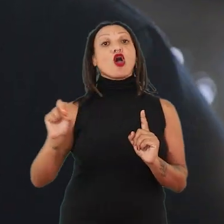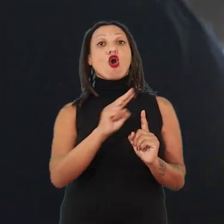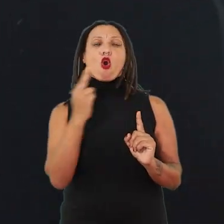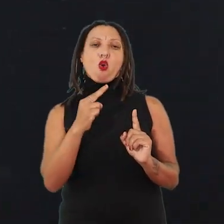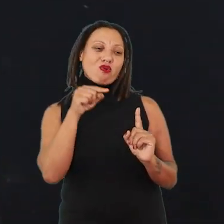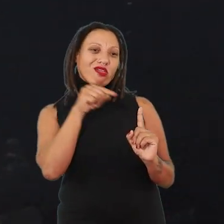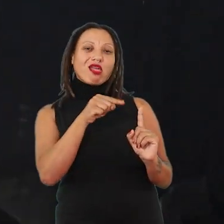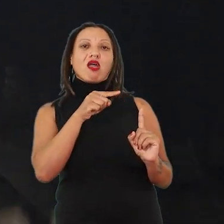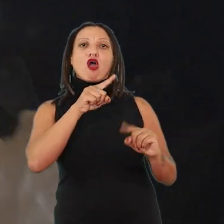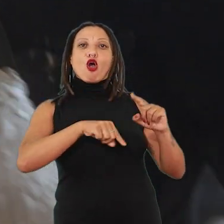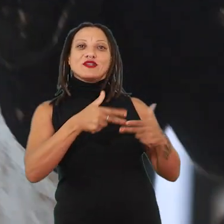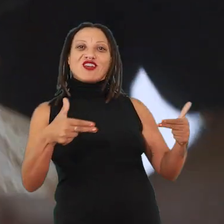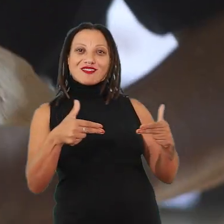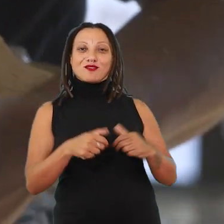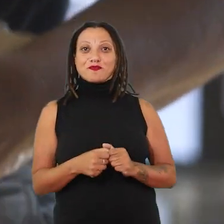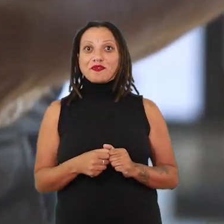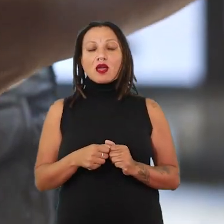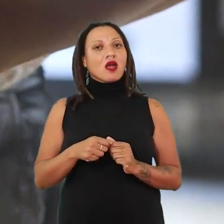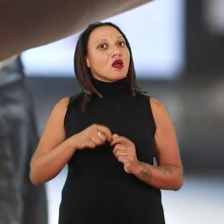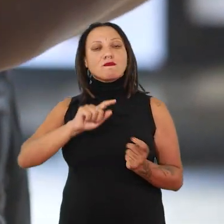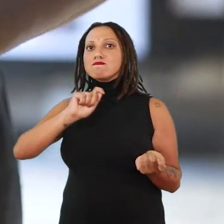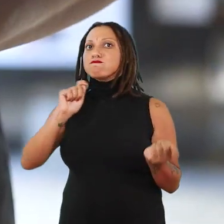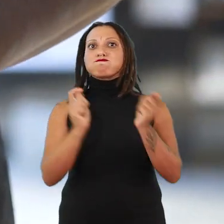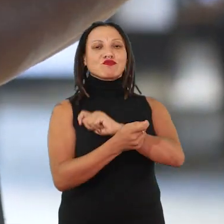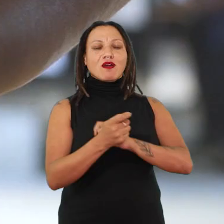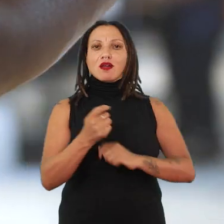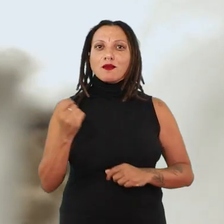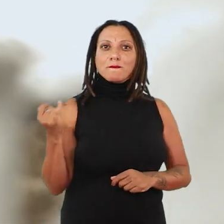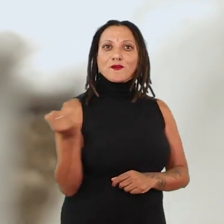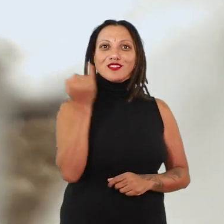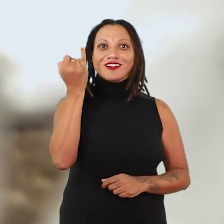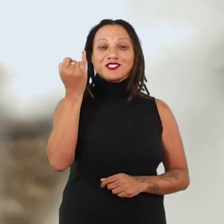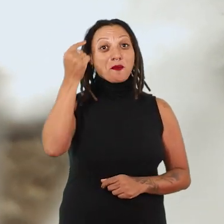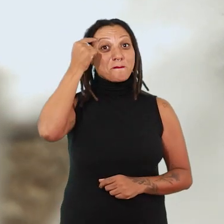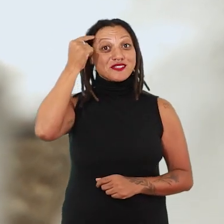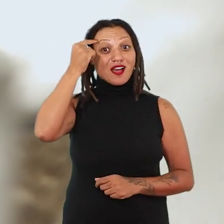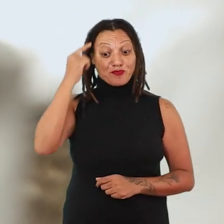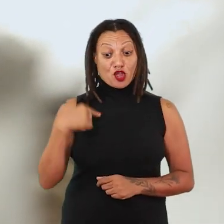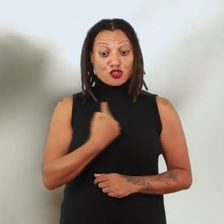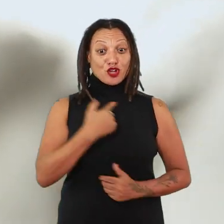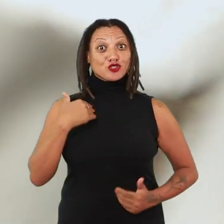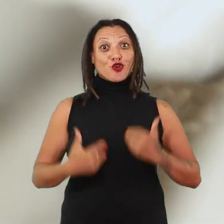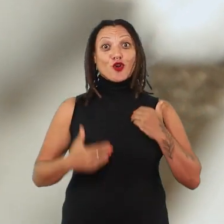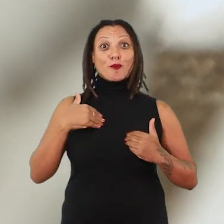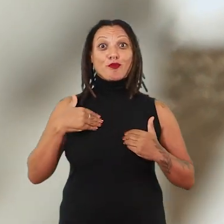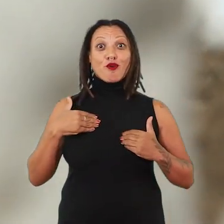E aí tem uma mudança fundamental, que é a gente pensar o corpo, o nosso corpo se confundindo com uma obra.